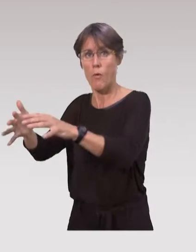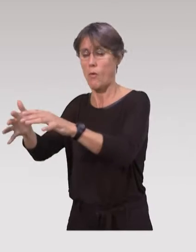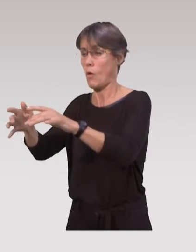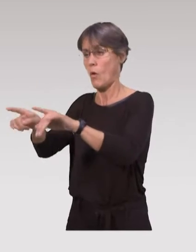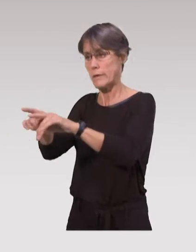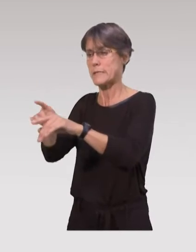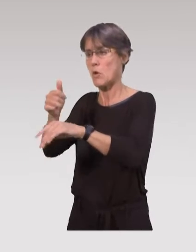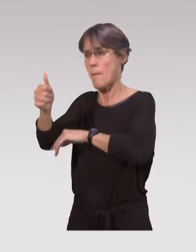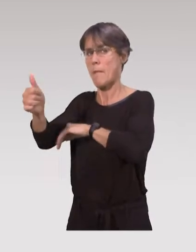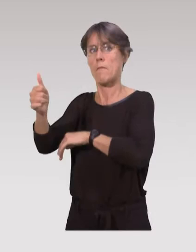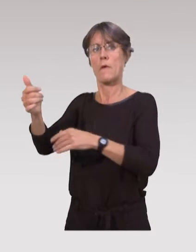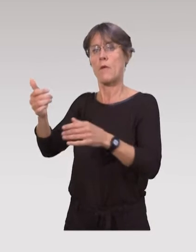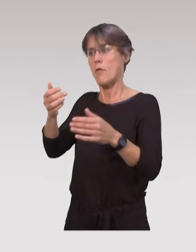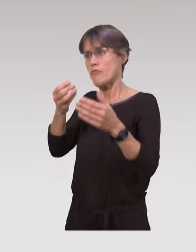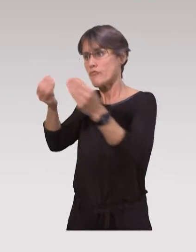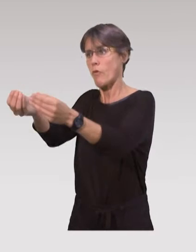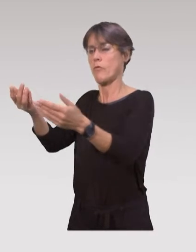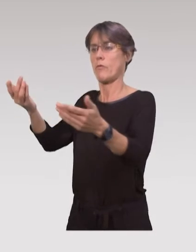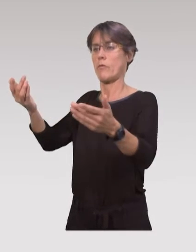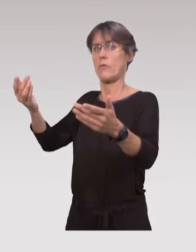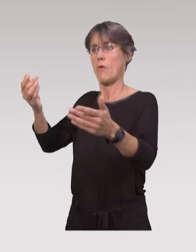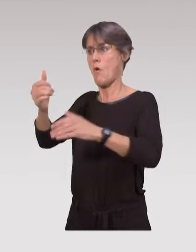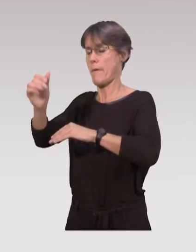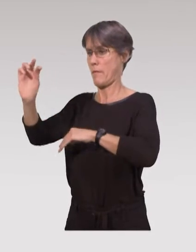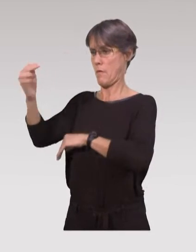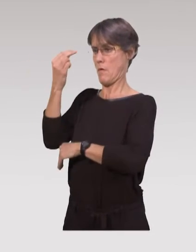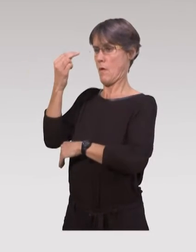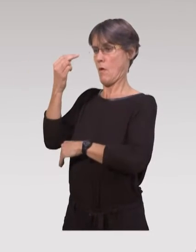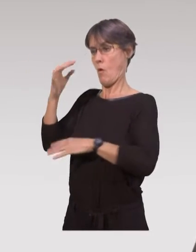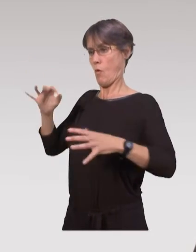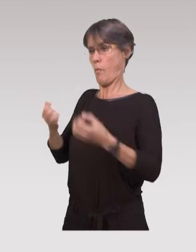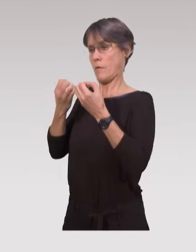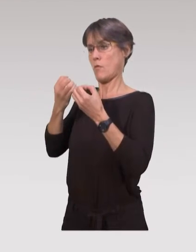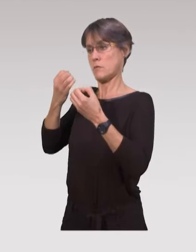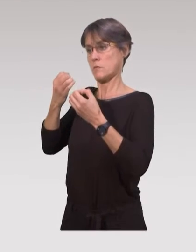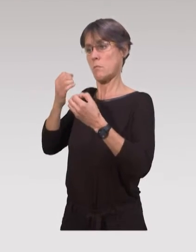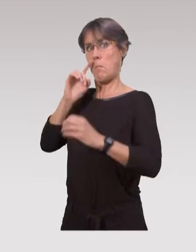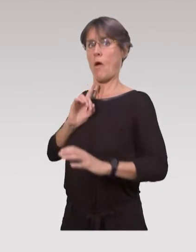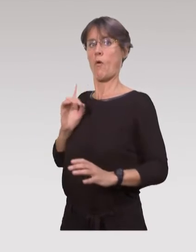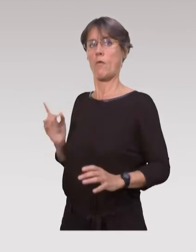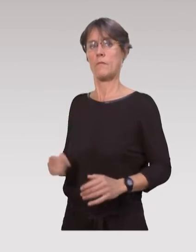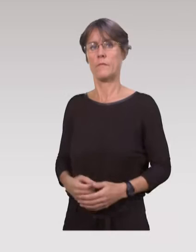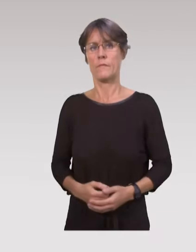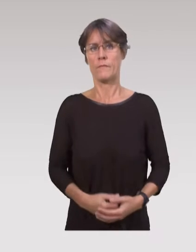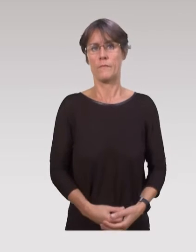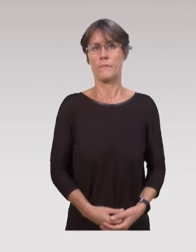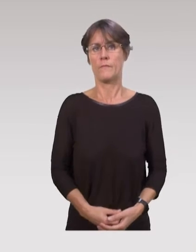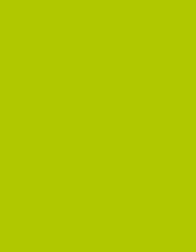et surtout les aider à renforcer leur sentiment d’efficacité personnelle concernant leurs compétences parentales.